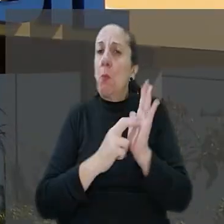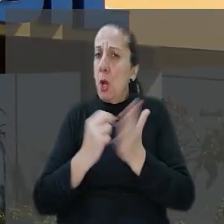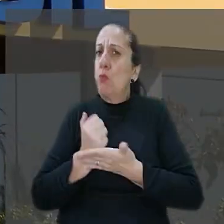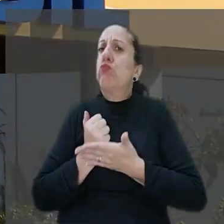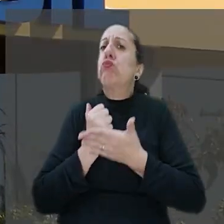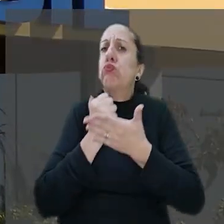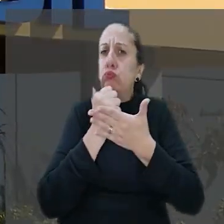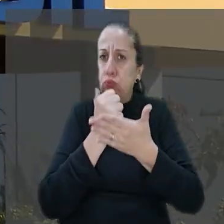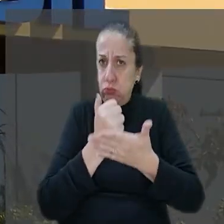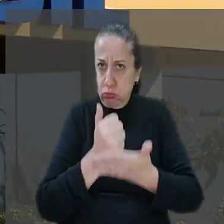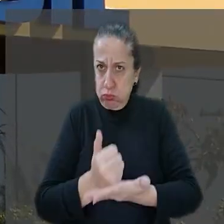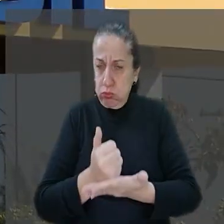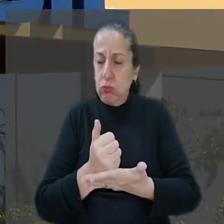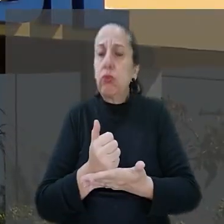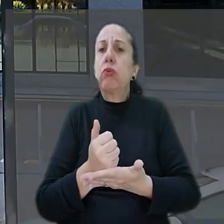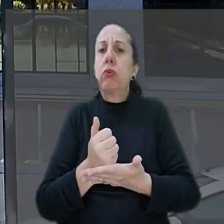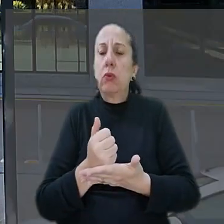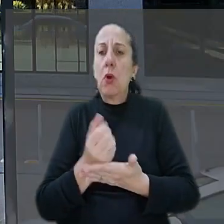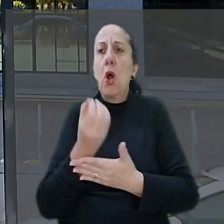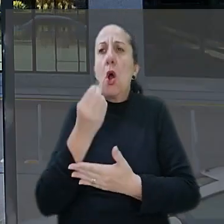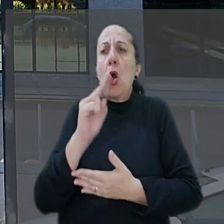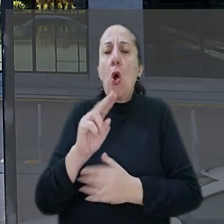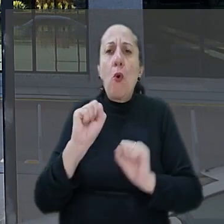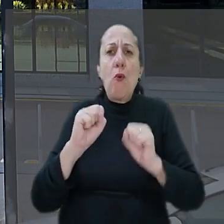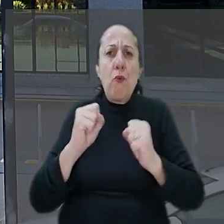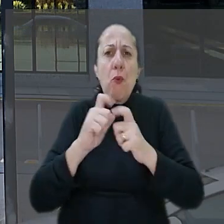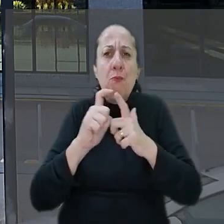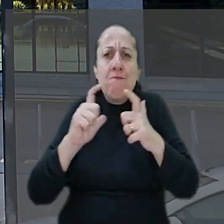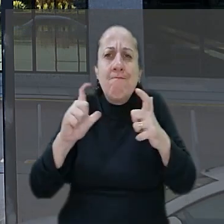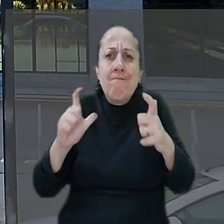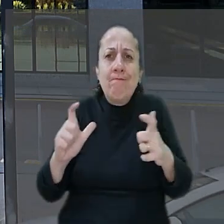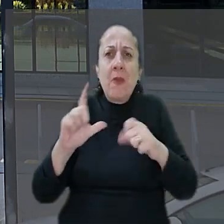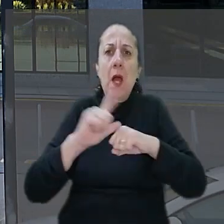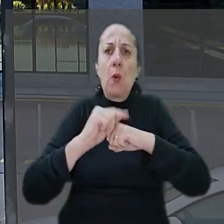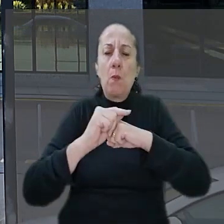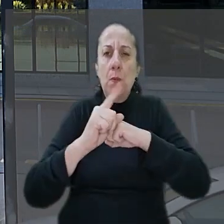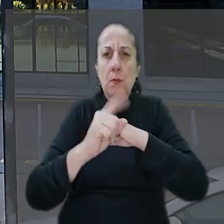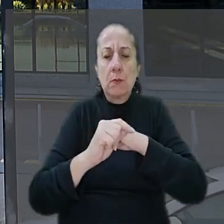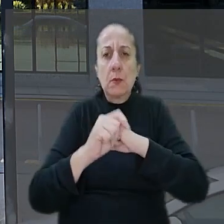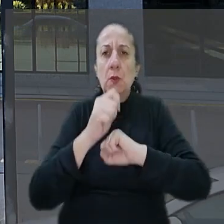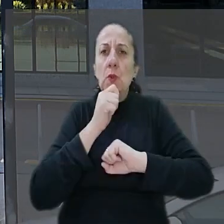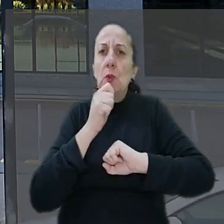que se tratou de caso fortuito ou de força maior. Argumentou ainda que a questão é de segurança